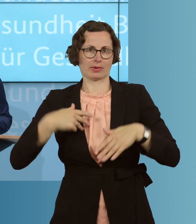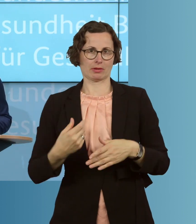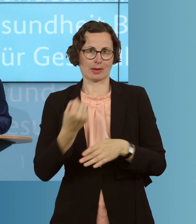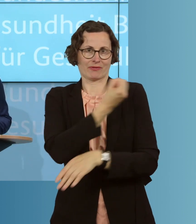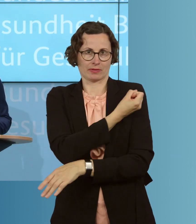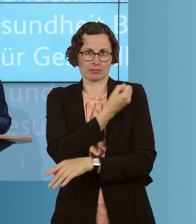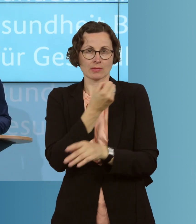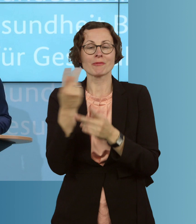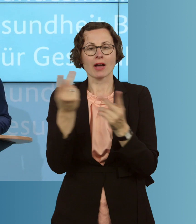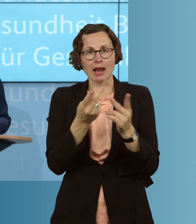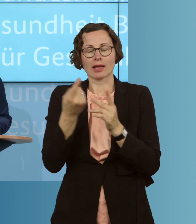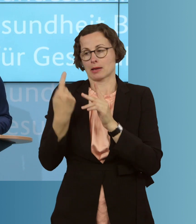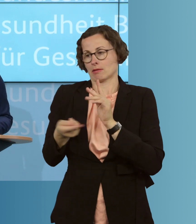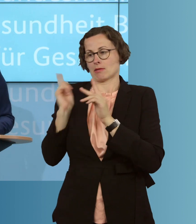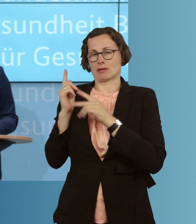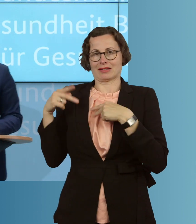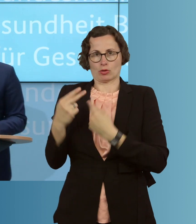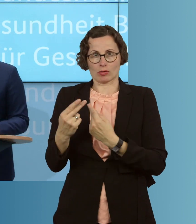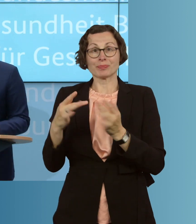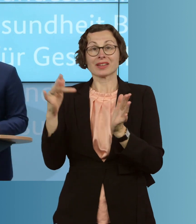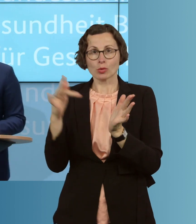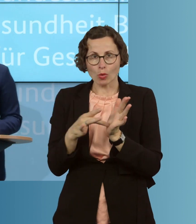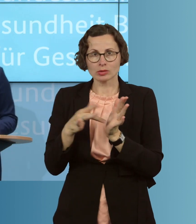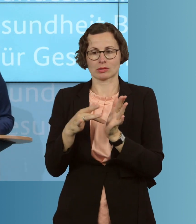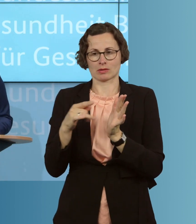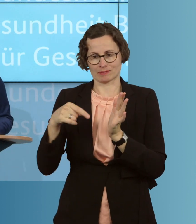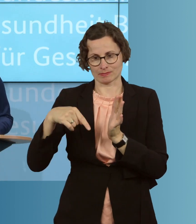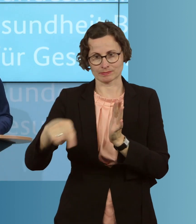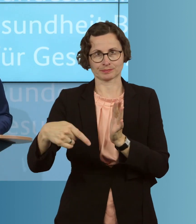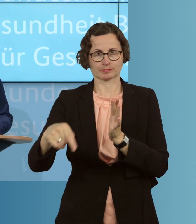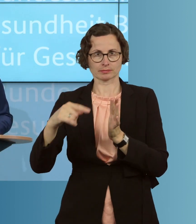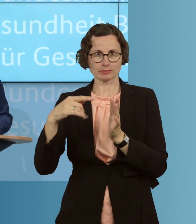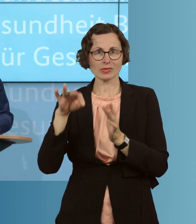Weil es eben für das Gesundheitswesen eine besonders große Herausforderung wäre,